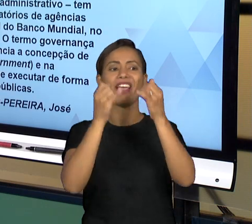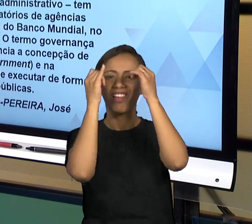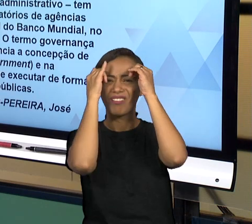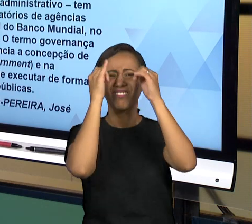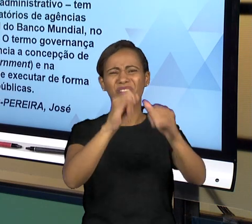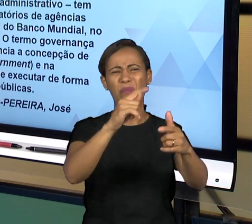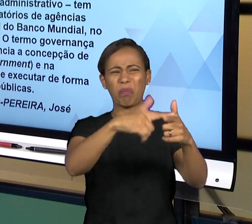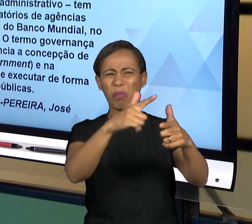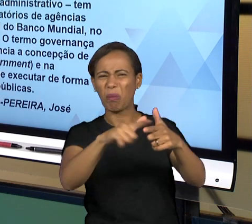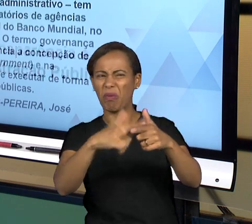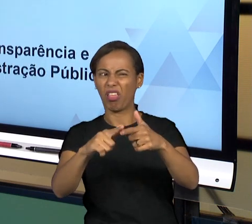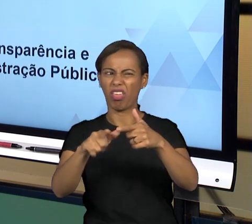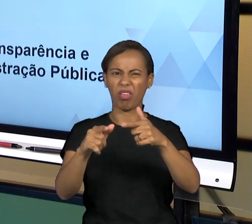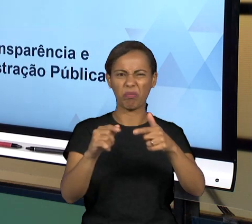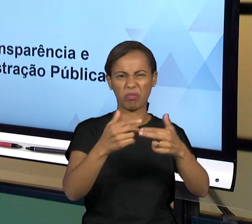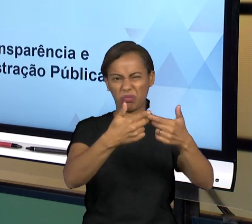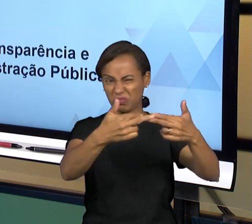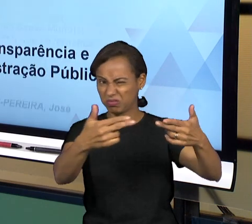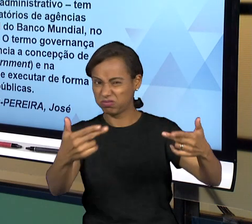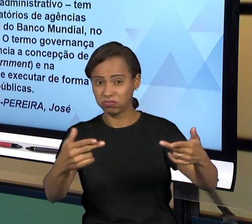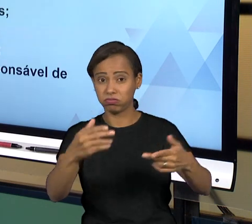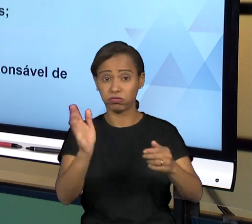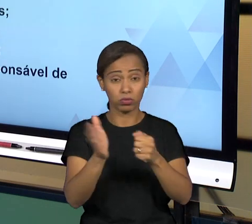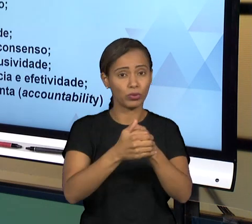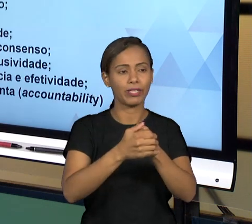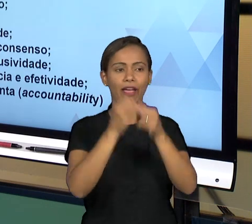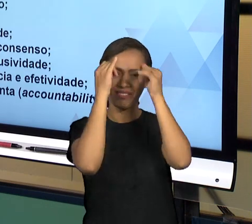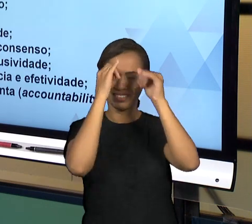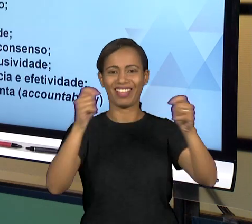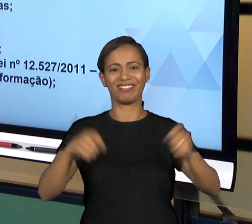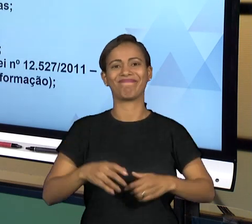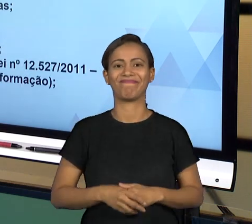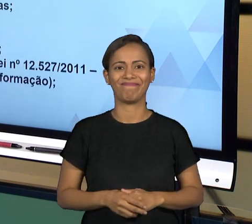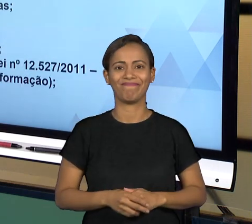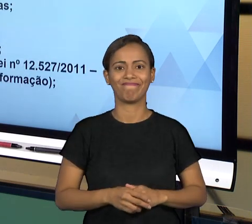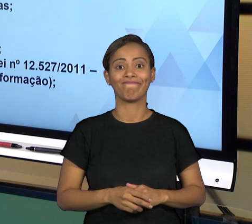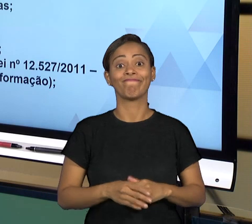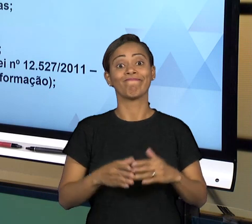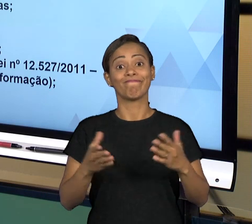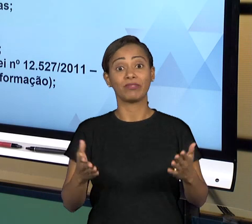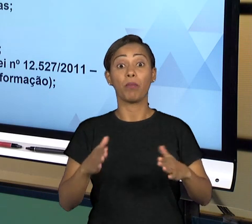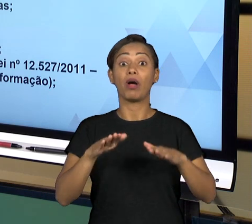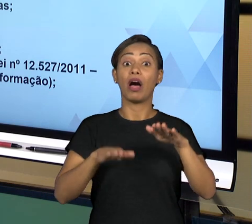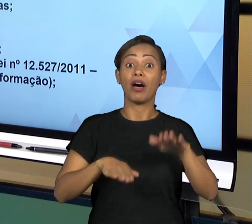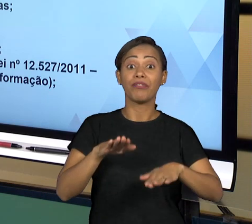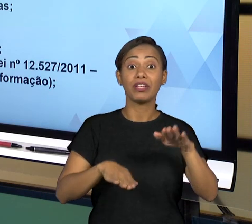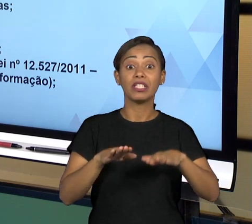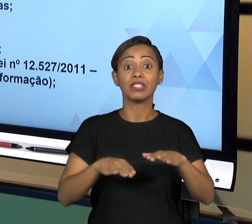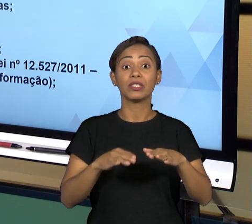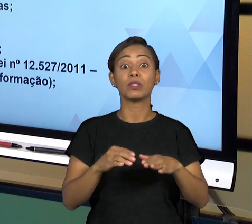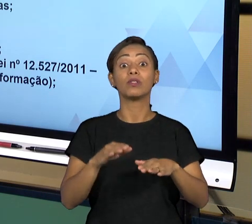PODERES. ENTÃO, O MINISTÉRIO PÚBLICO É UM ÓRGÃO QUE ATUA EXTERNAMENTE AOS PODERES E FAZENDO A